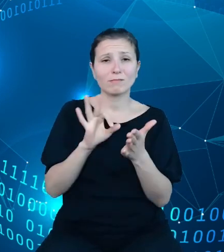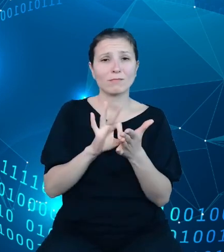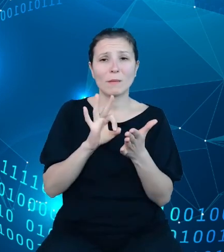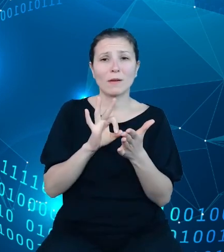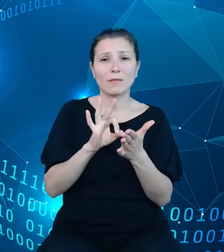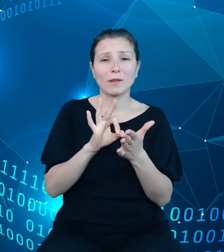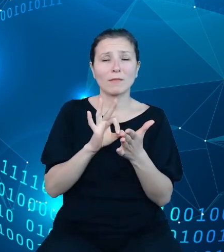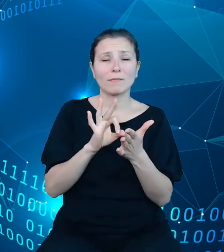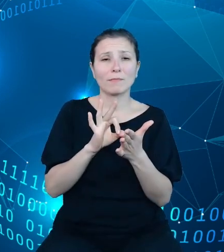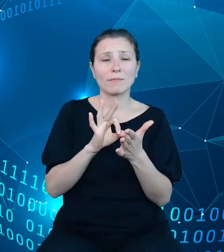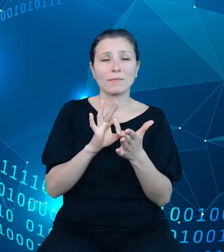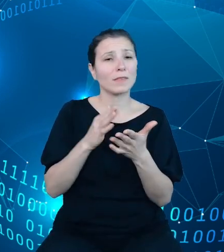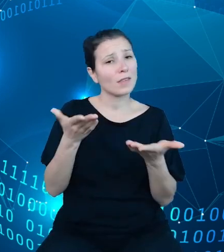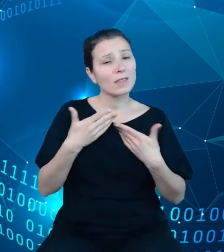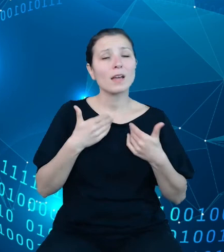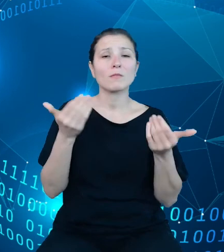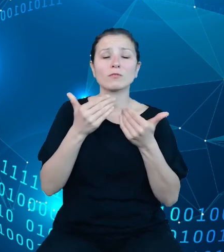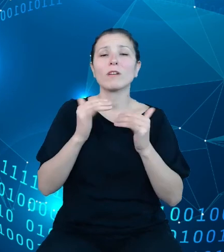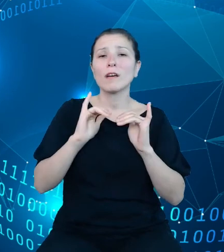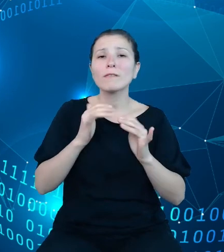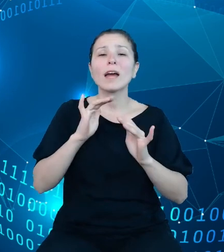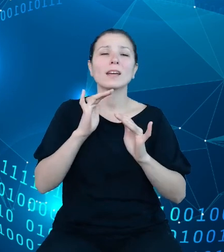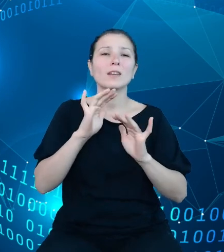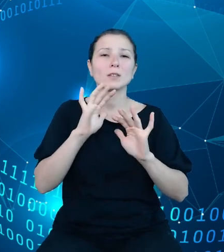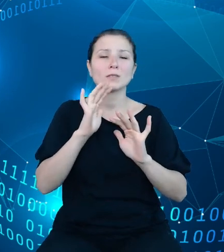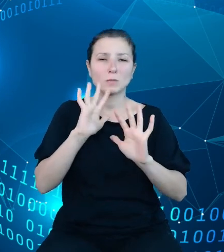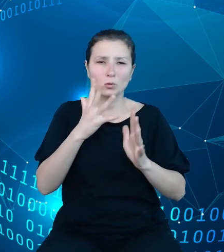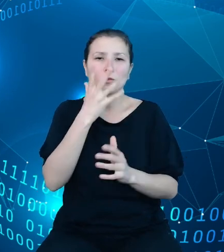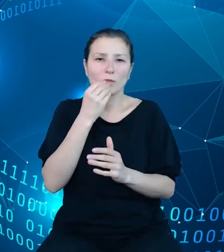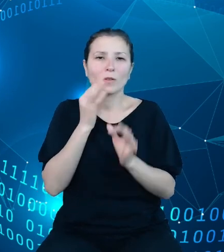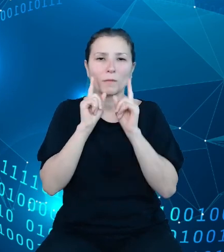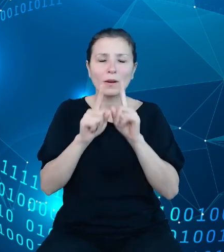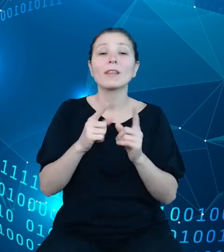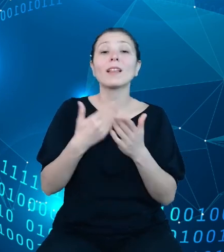wyobrazić faktyczny stan rzeczy, dlatego na tym slajdzie pragnę odzwierciedlić